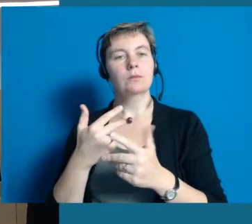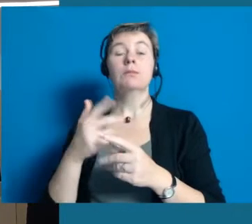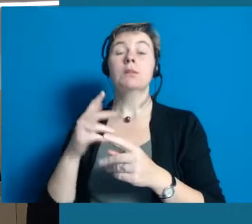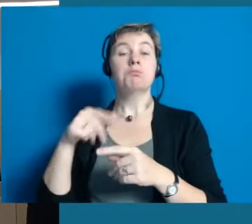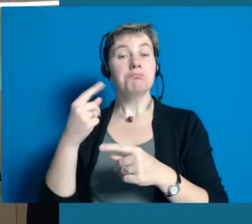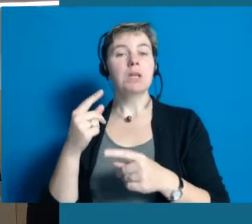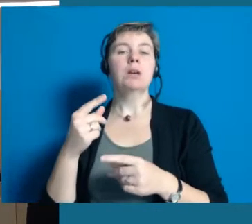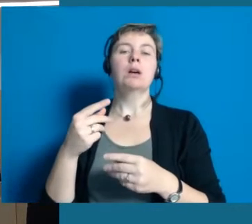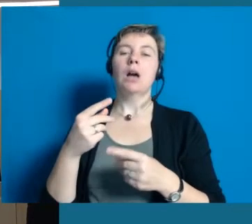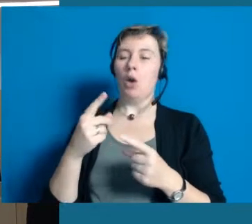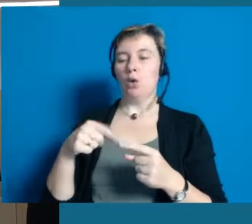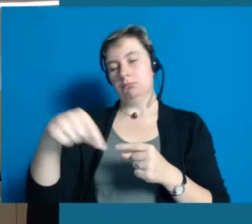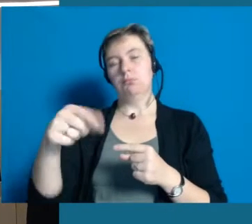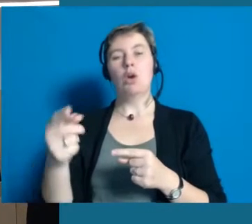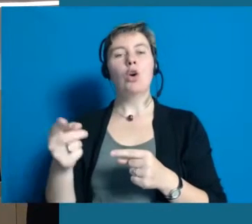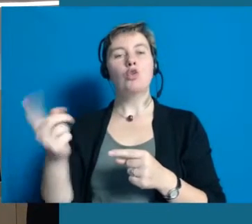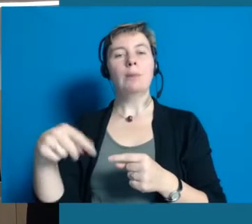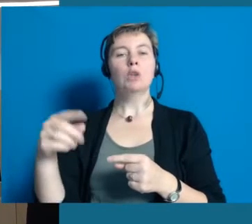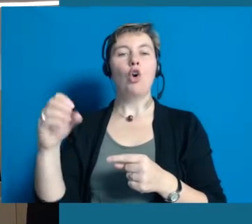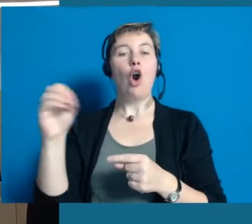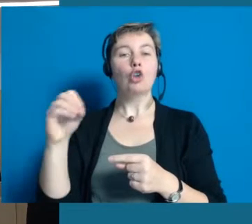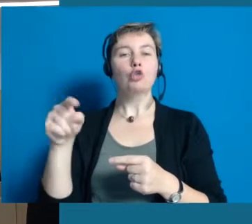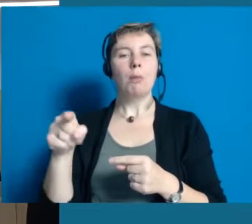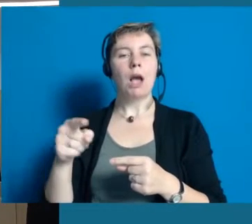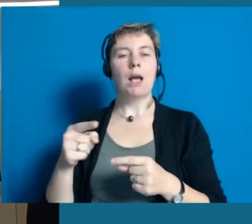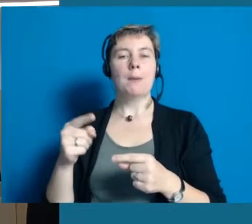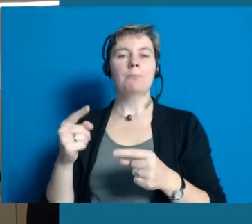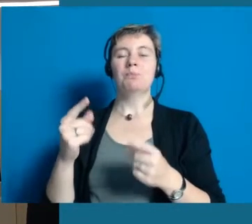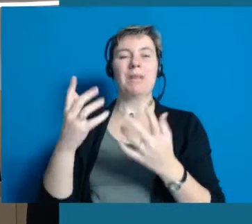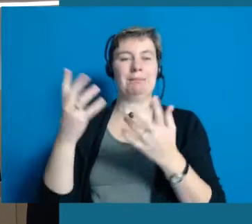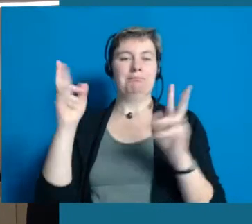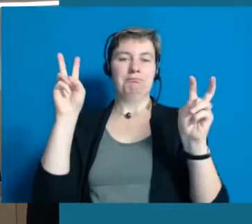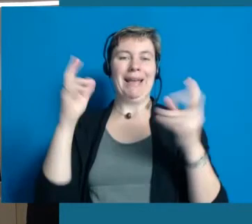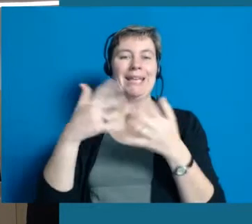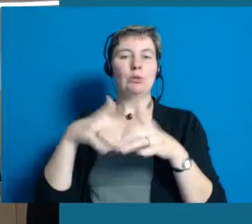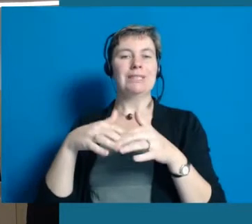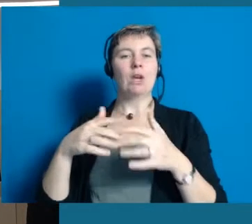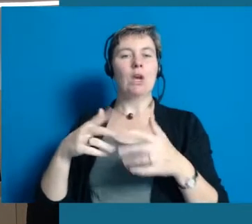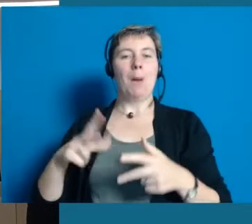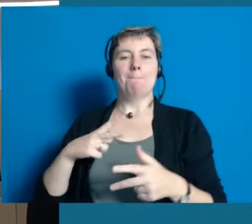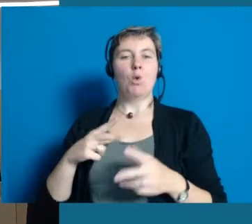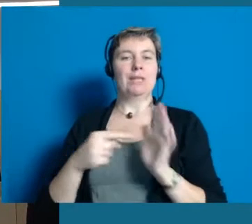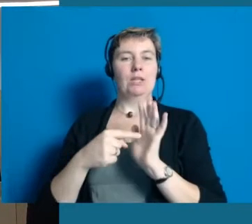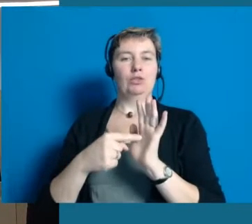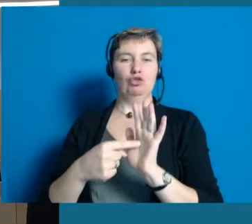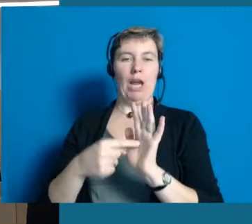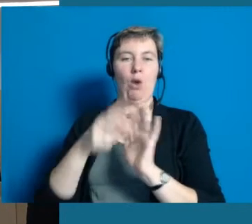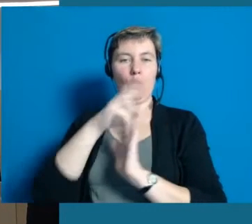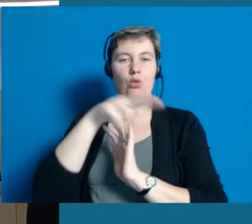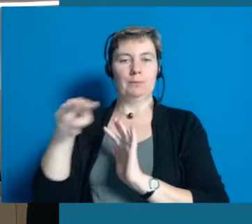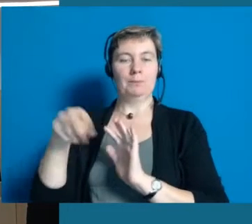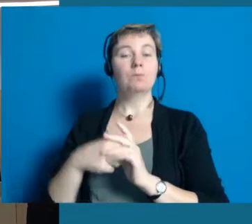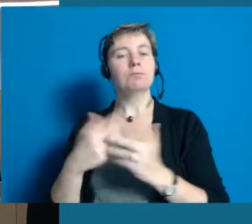Eine inklusive Modenschau, dort werden behinderte und nicht behinderte Menschen Moden zeigen.